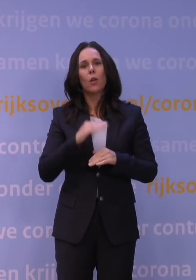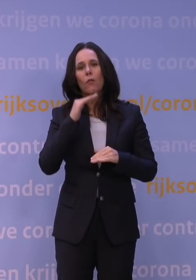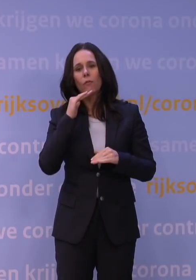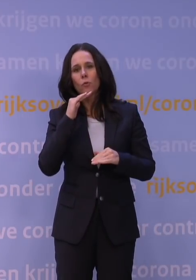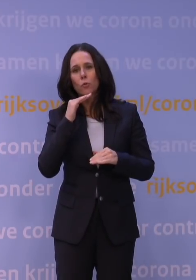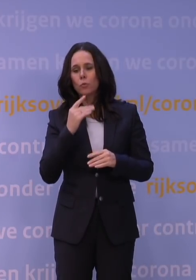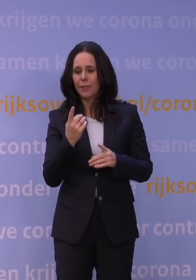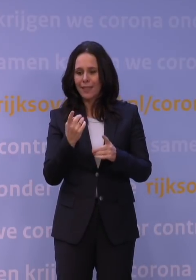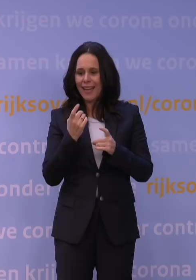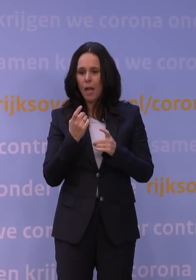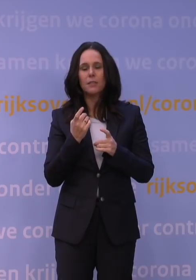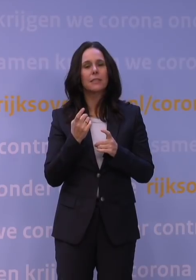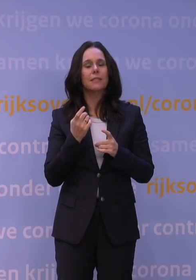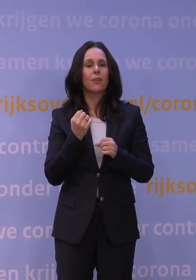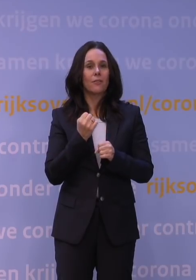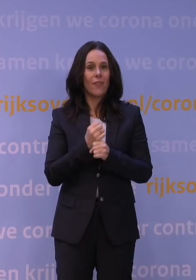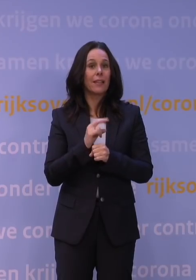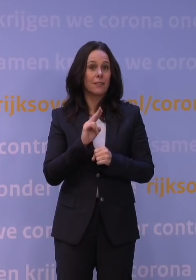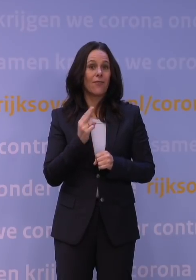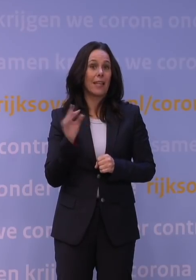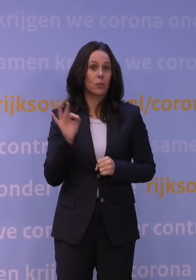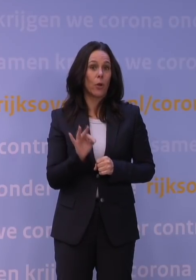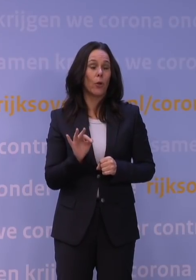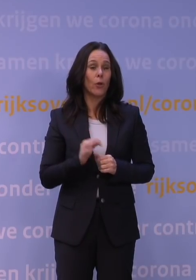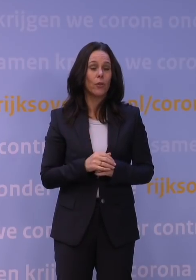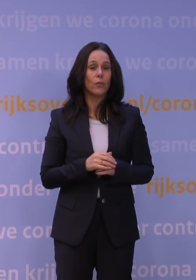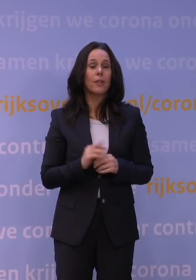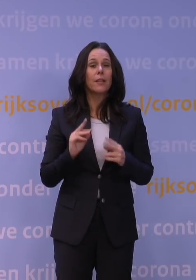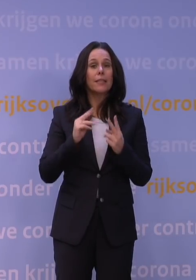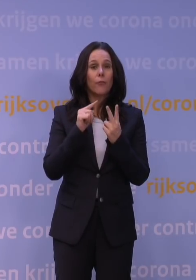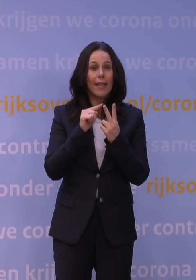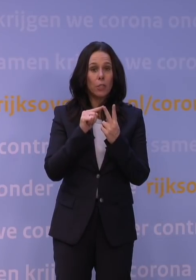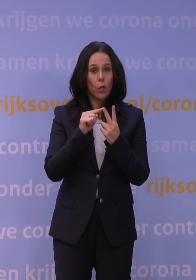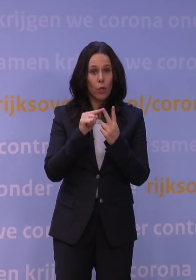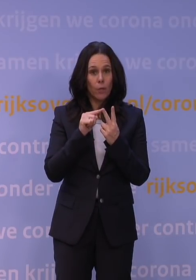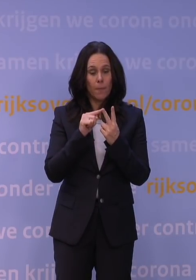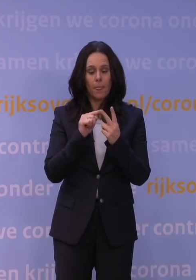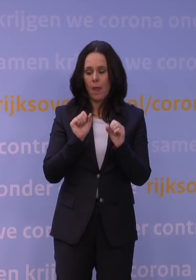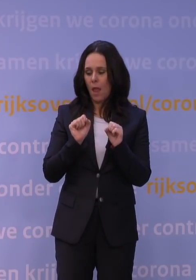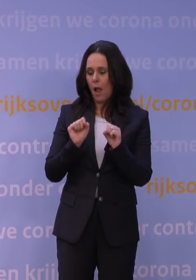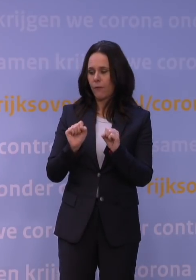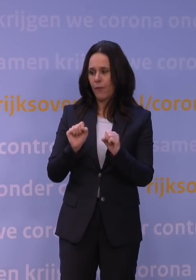waardoor het toch weer werkt. Het tweede punt dat ik nog wilde noemen, is dat: de afweer bestaat niet alleen uit antistoffen.